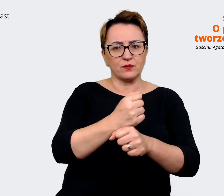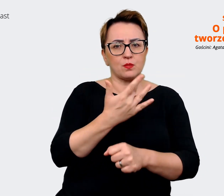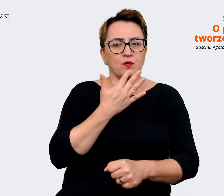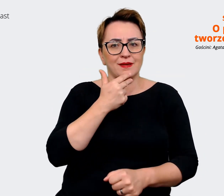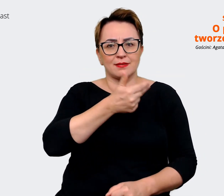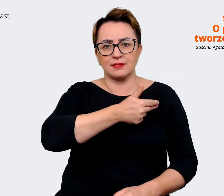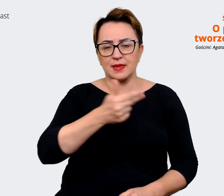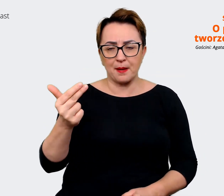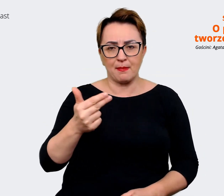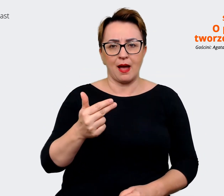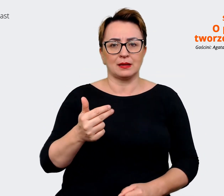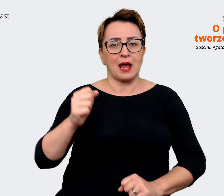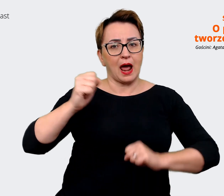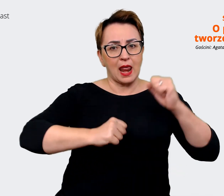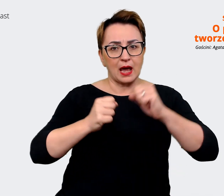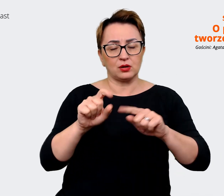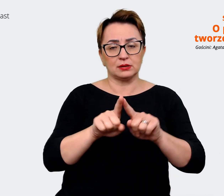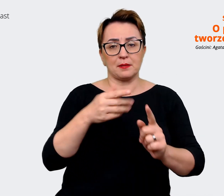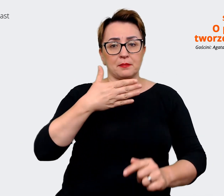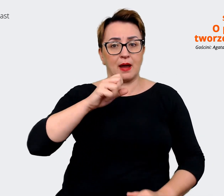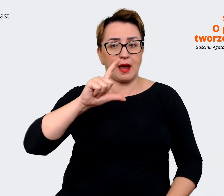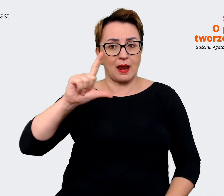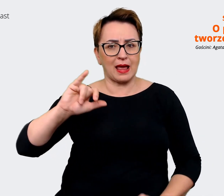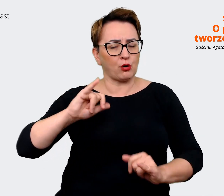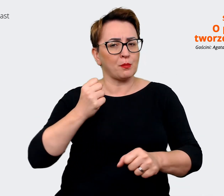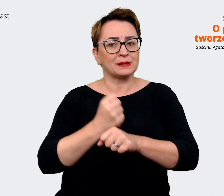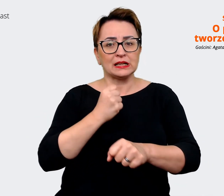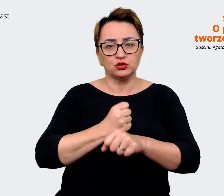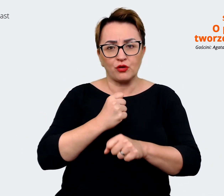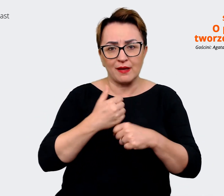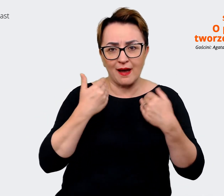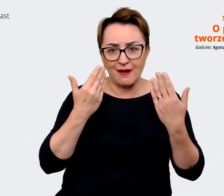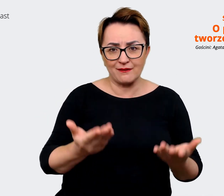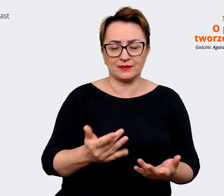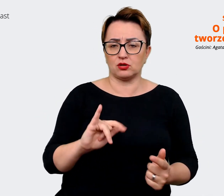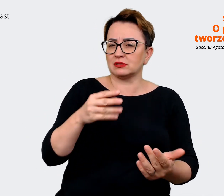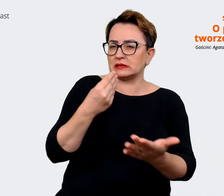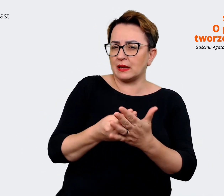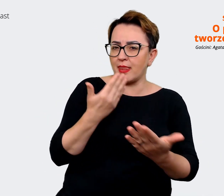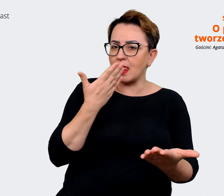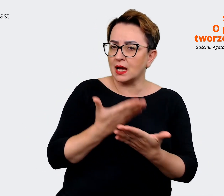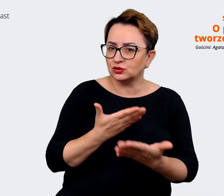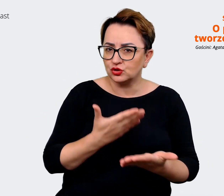Mallu jako pracodawcy, co sobie cenią, za co lubią, dlaczego... dlaczego tu pracują? Co